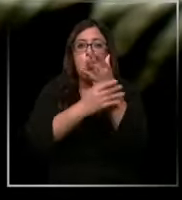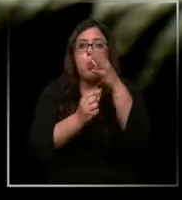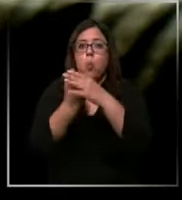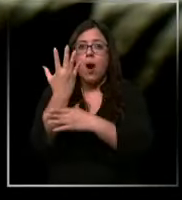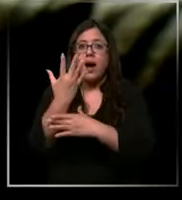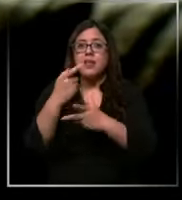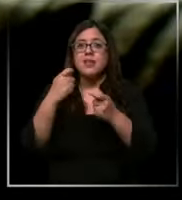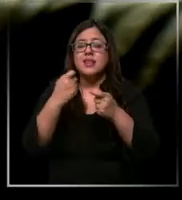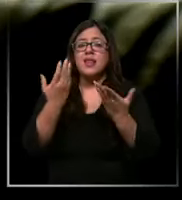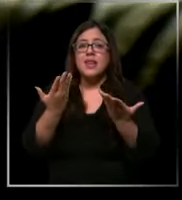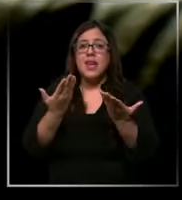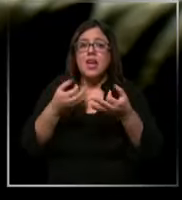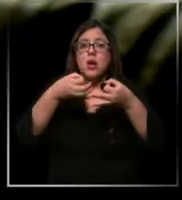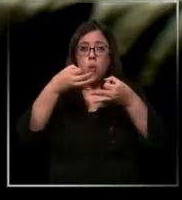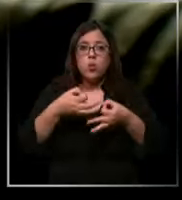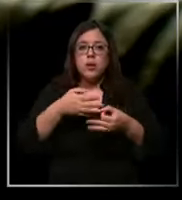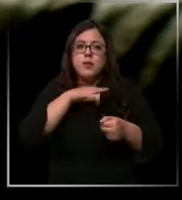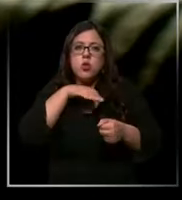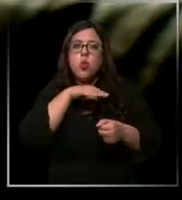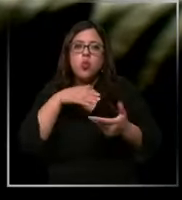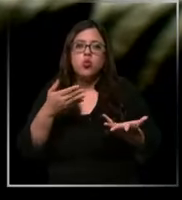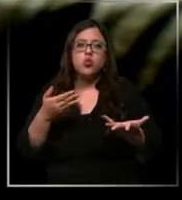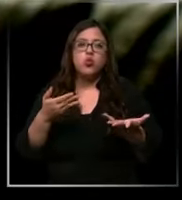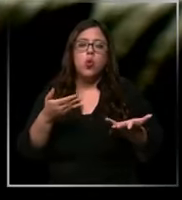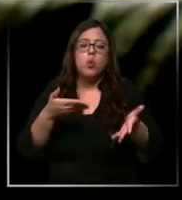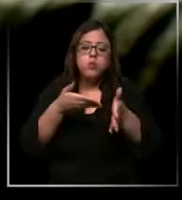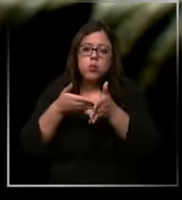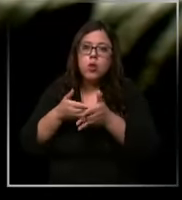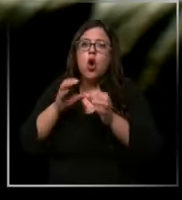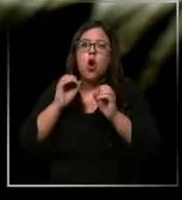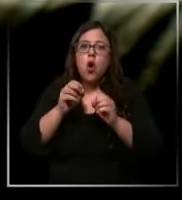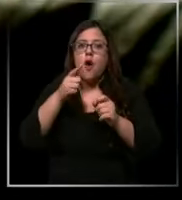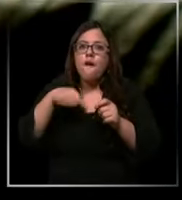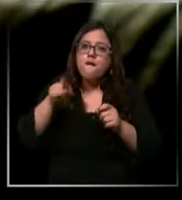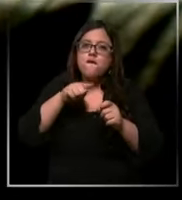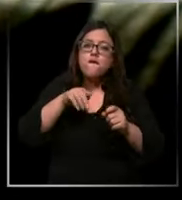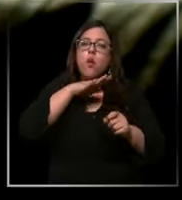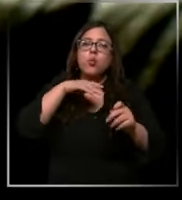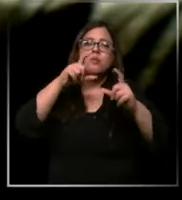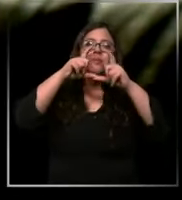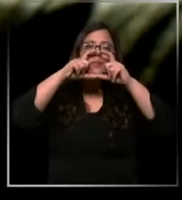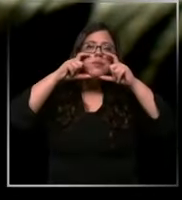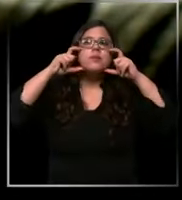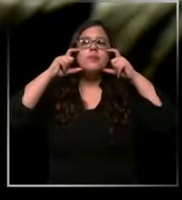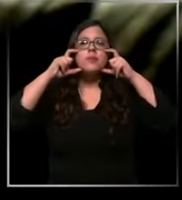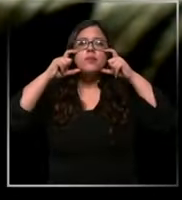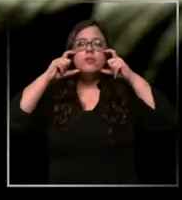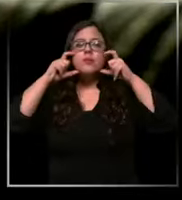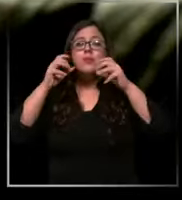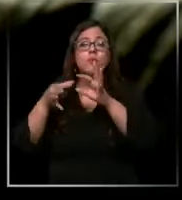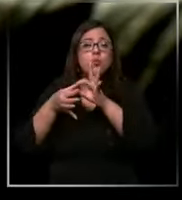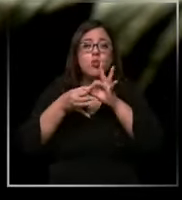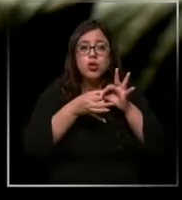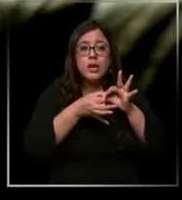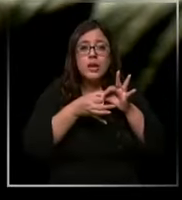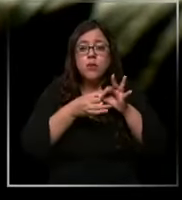justo los guantes o de reutilizar una mascarilla porque tenemos que hacer que ese insumo que nos